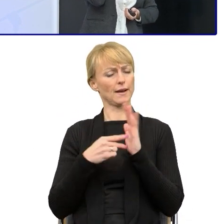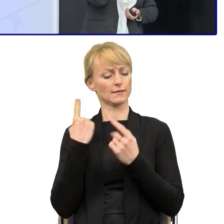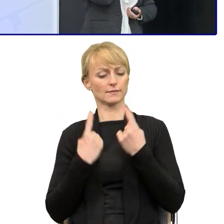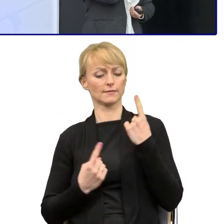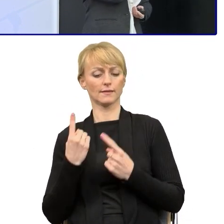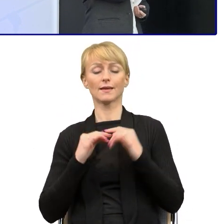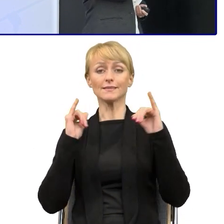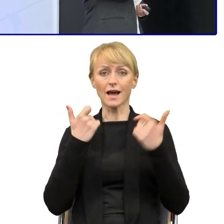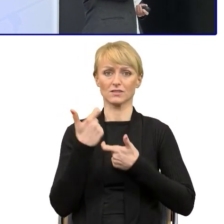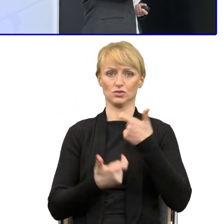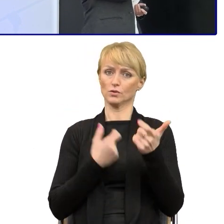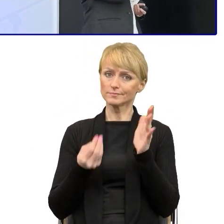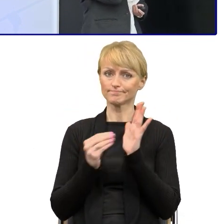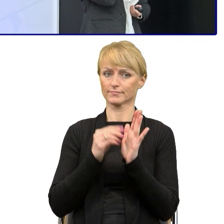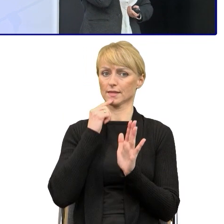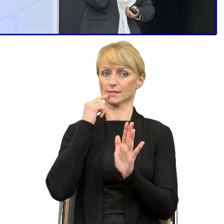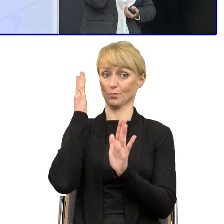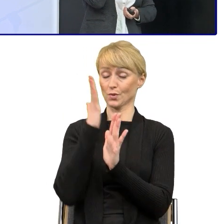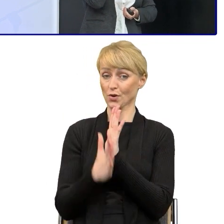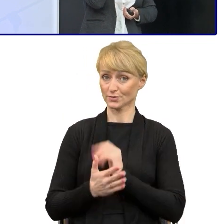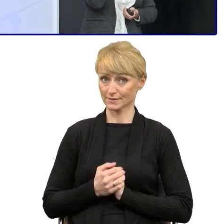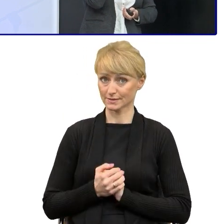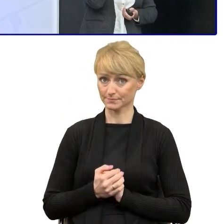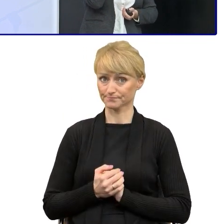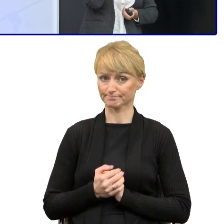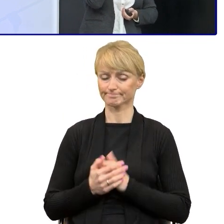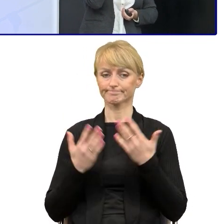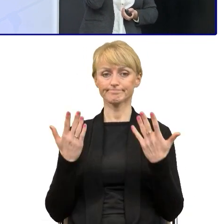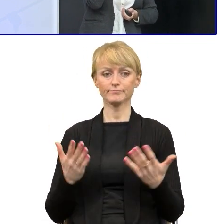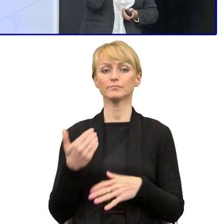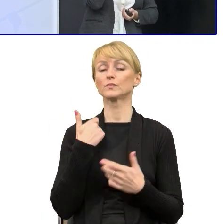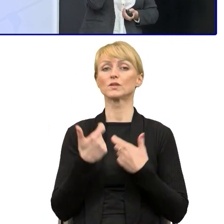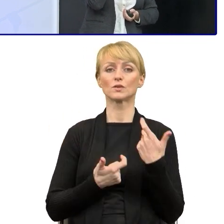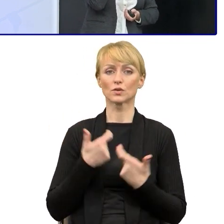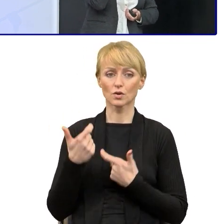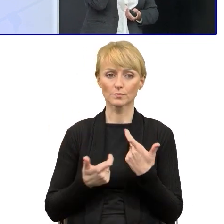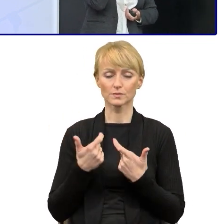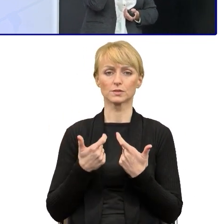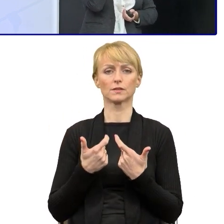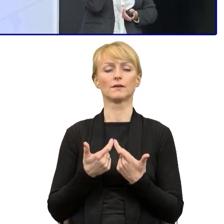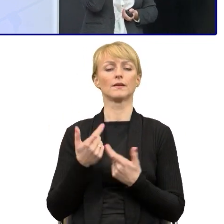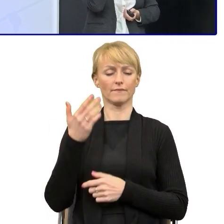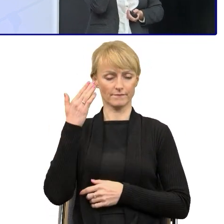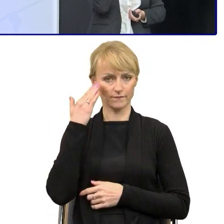wprowadzać ten prosty język. I zaczęliśmy od tego, bo to jest ważne, od tego, że trzeba przekonać tą kadrę kierowniczą.